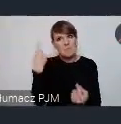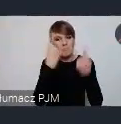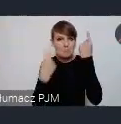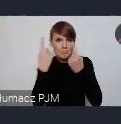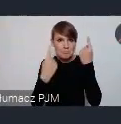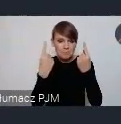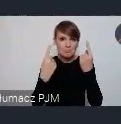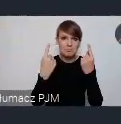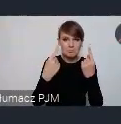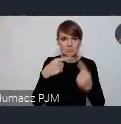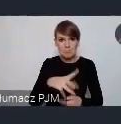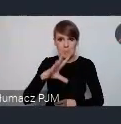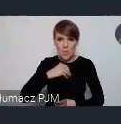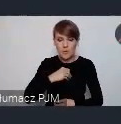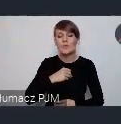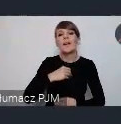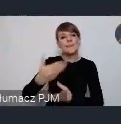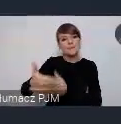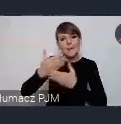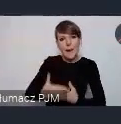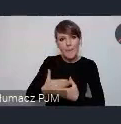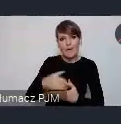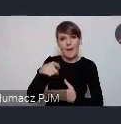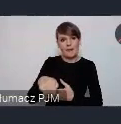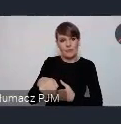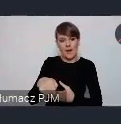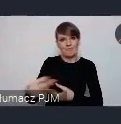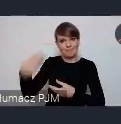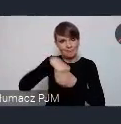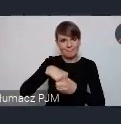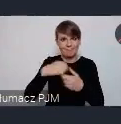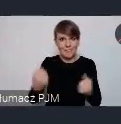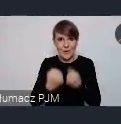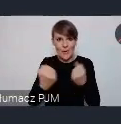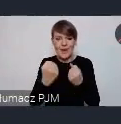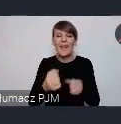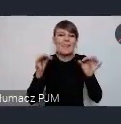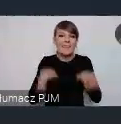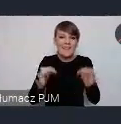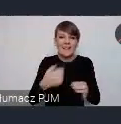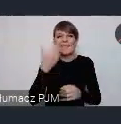To bardzo zapraszamy do tej incjatywy też. No nie będę teraz już opowiadał szczegółowo. te wszystkie informacje